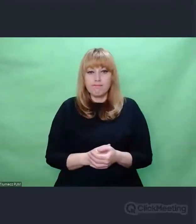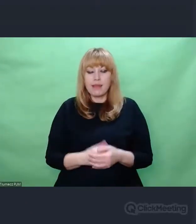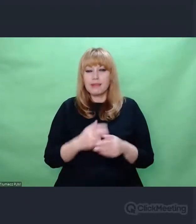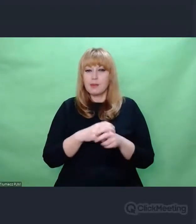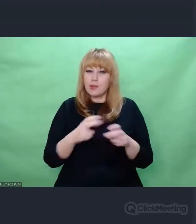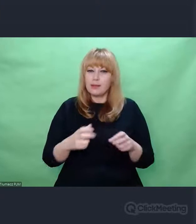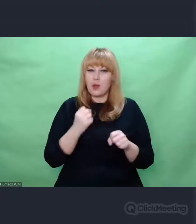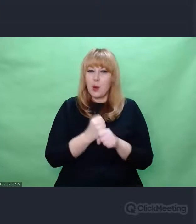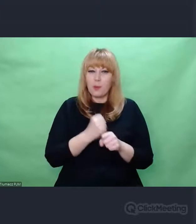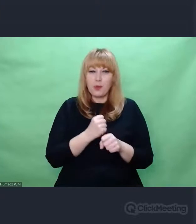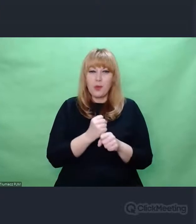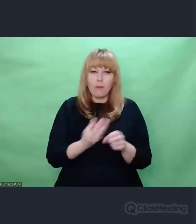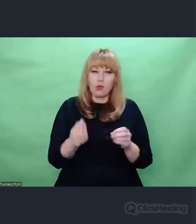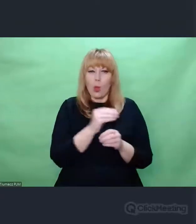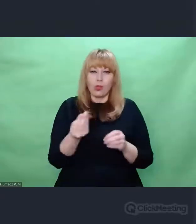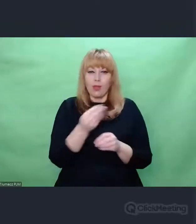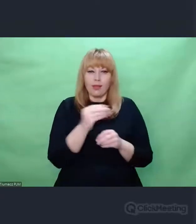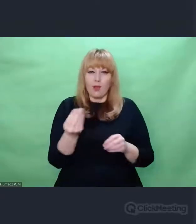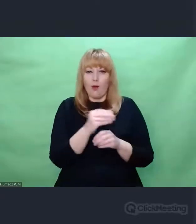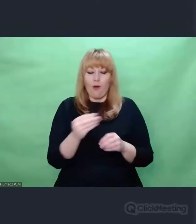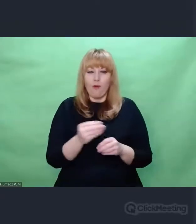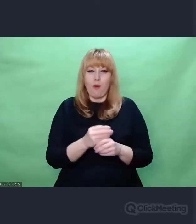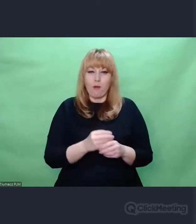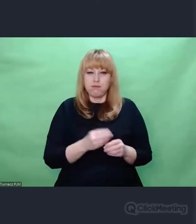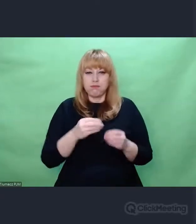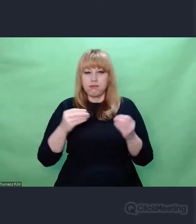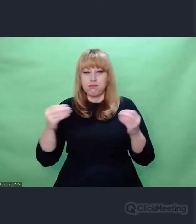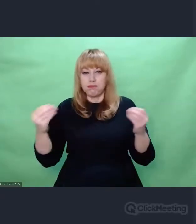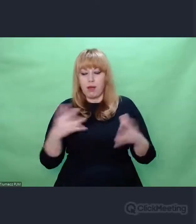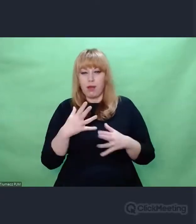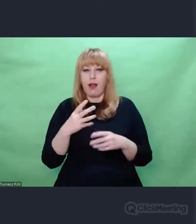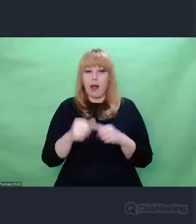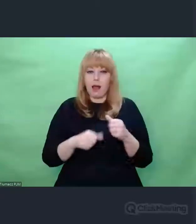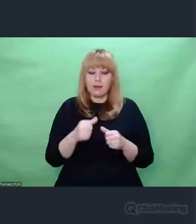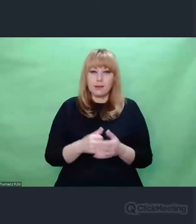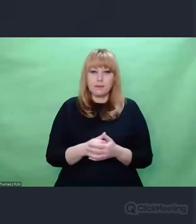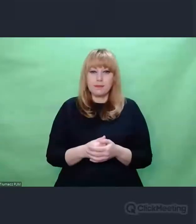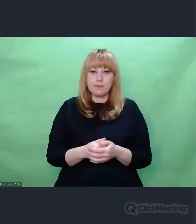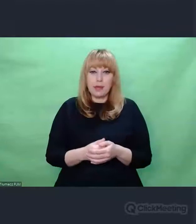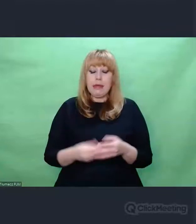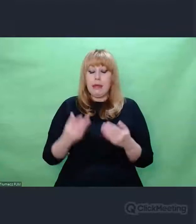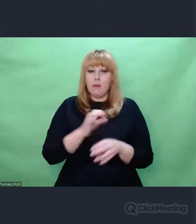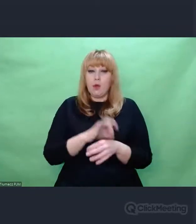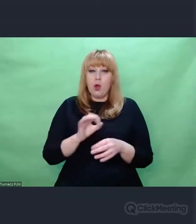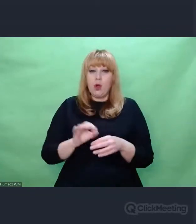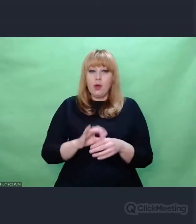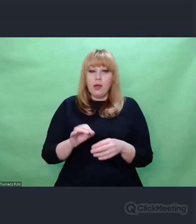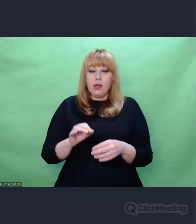cały czas to się dzieje, buduje i zmienia. Projekt poświęcony Henrykowi Zygalskiemu i Bercie Blofield.